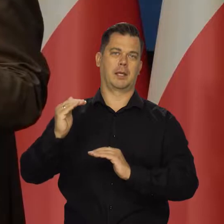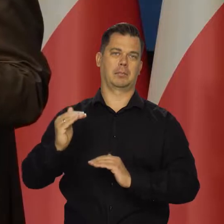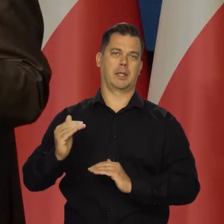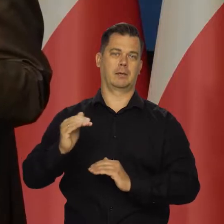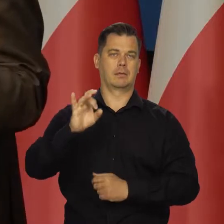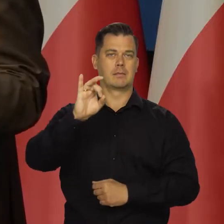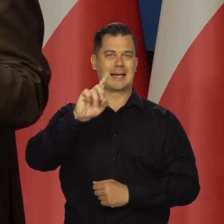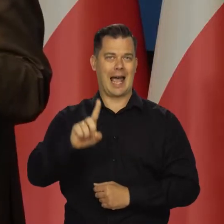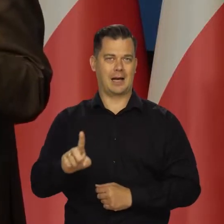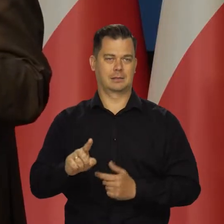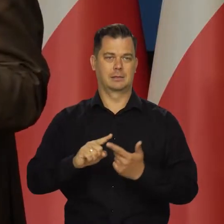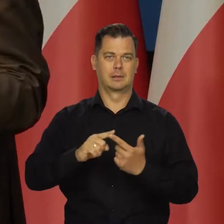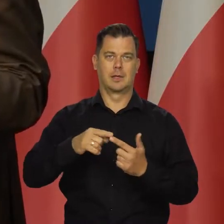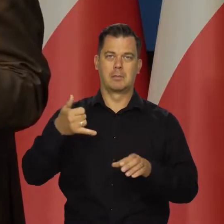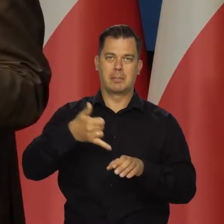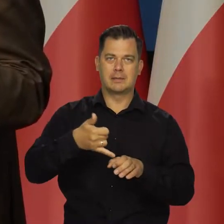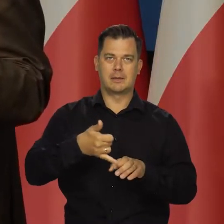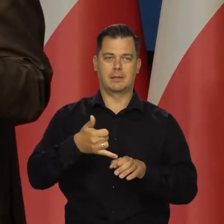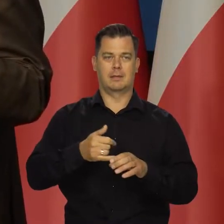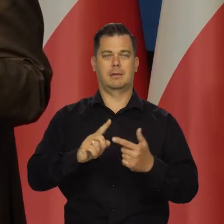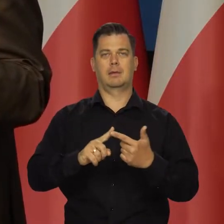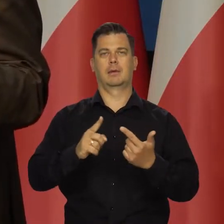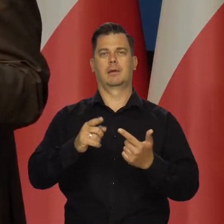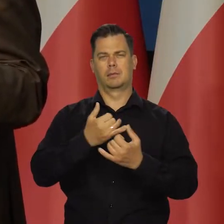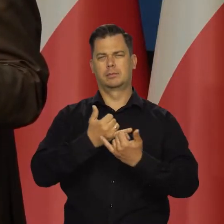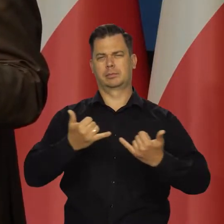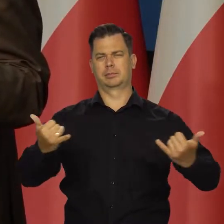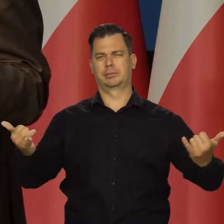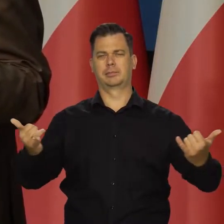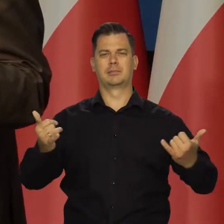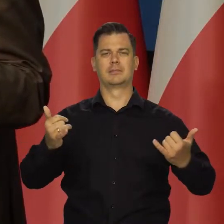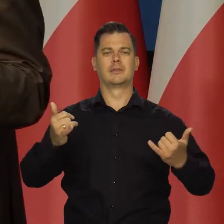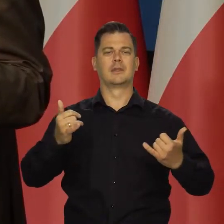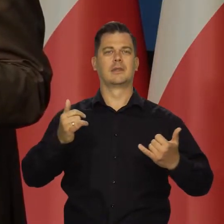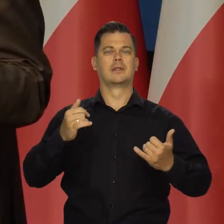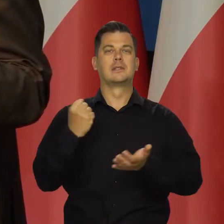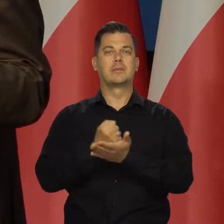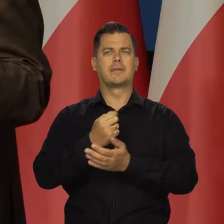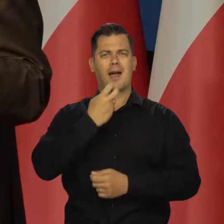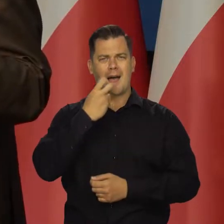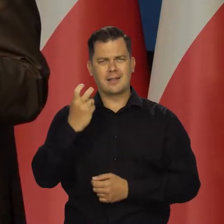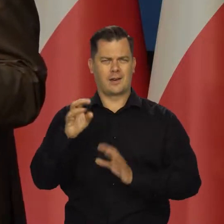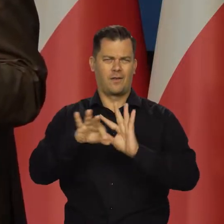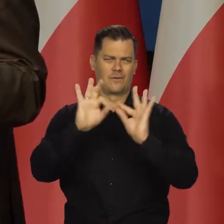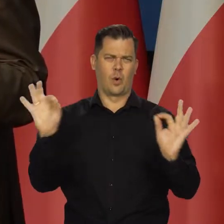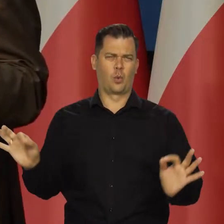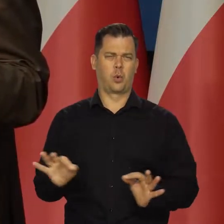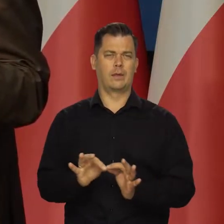Na gaz, na benzynę, na wszelkiego rodzaju benzyny i na energię elektryczną